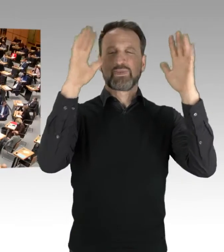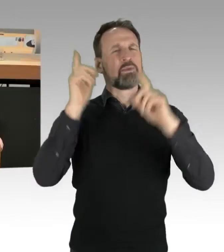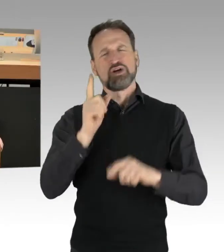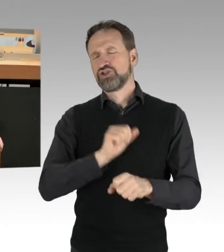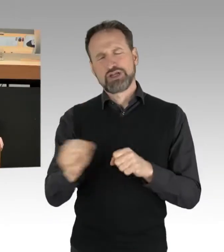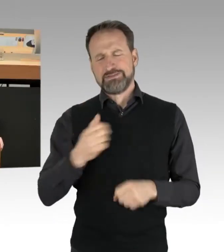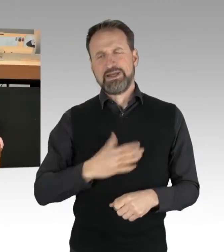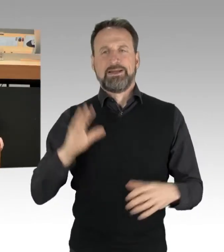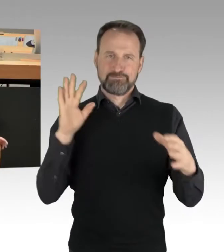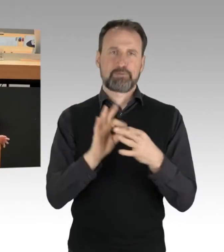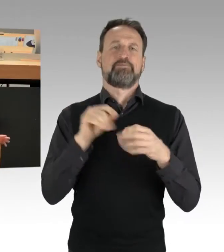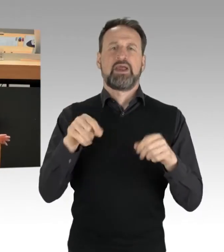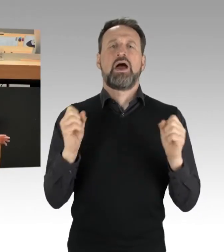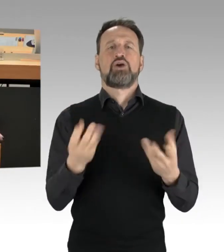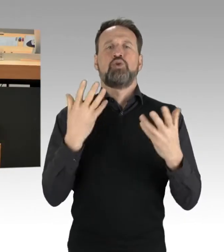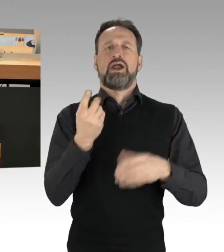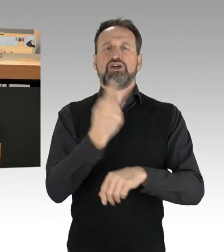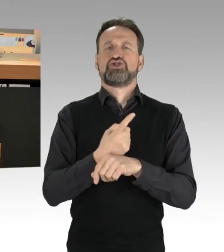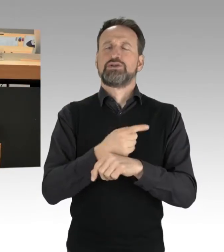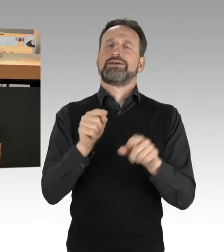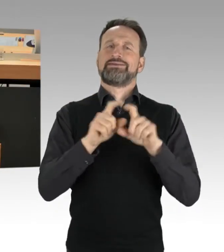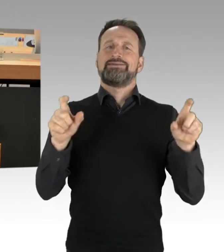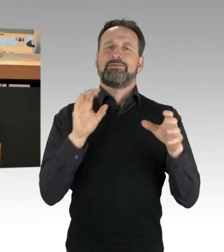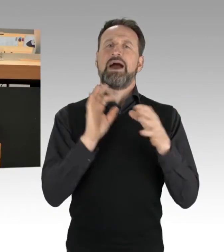Denn das, was wir seit zwei Wochen erleben, ist etwas, wo man klar sagen muss: